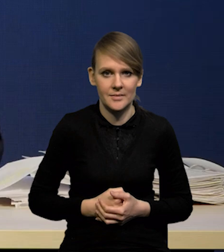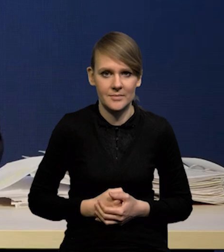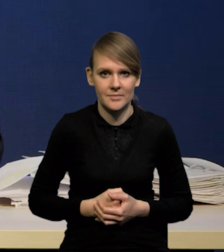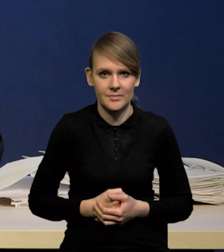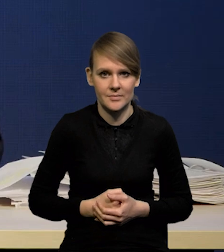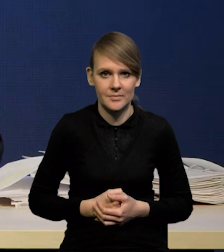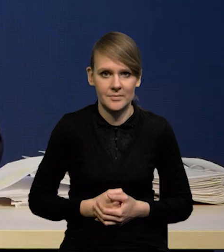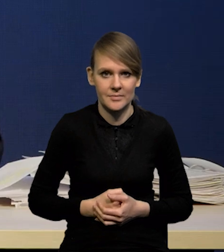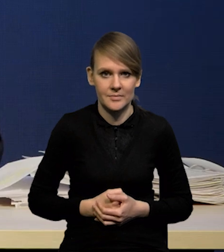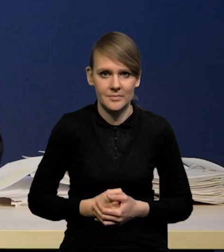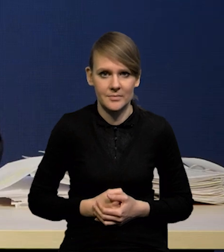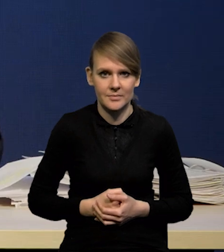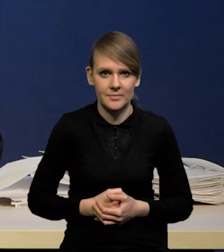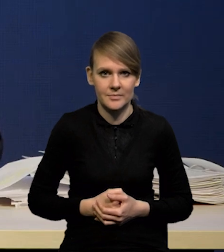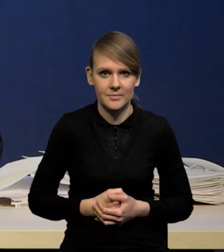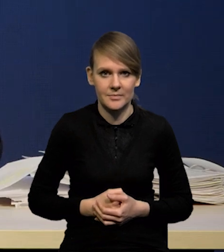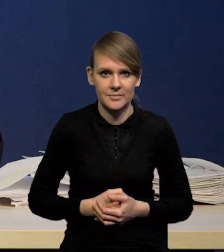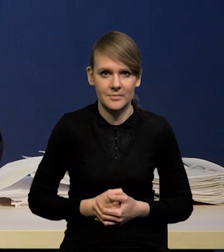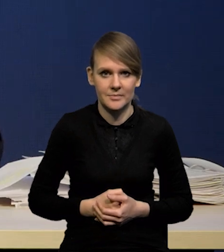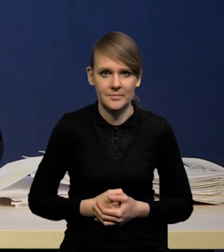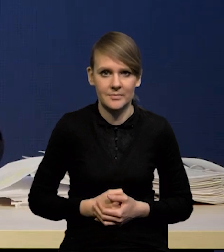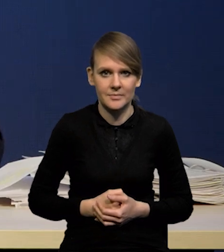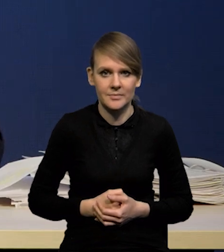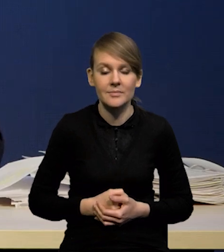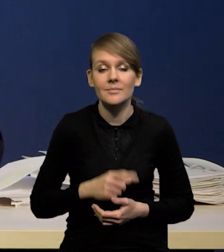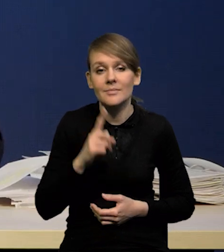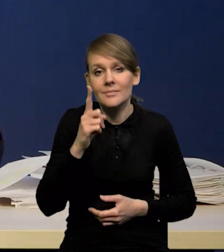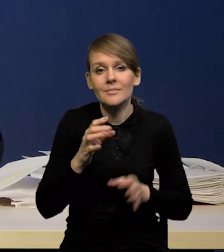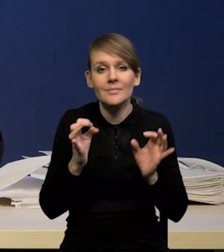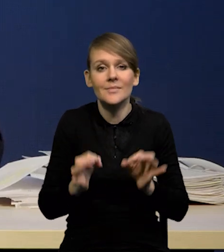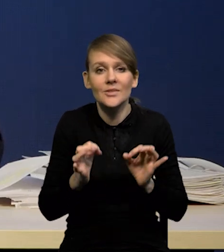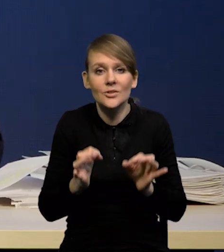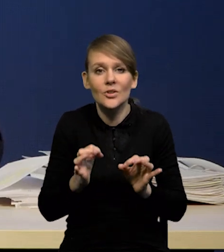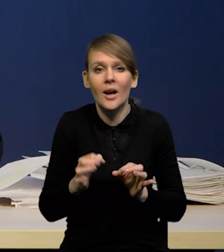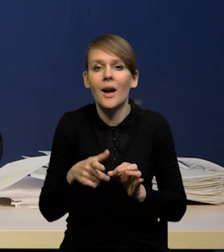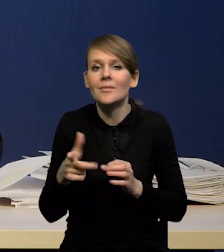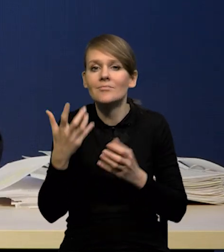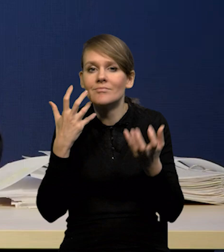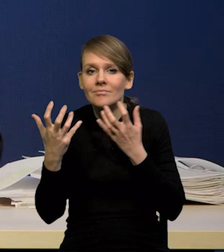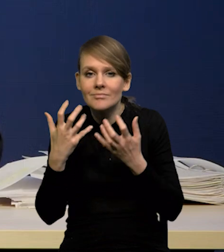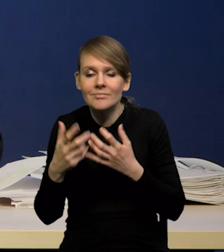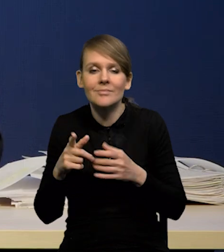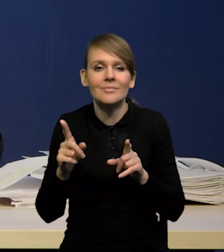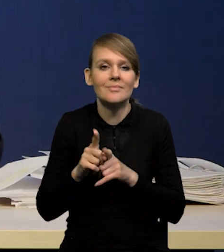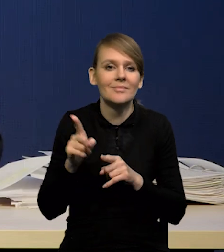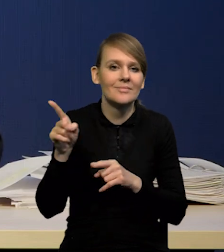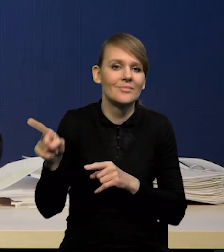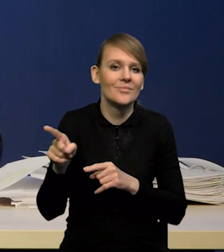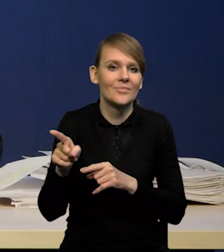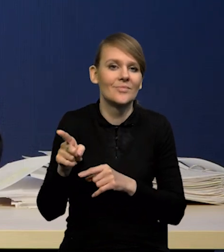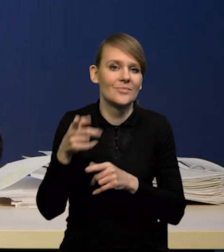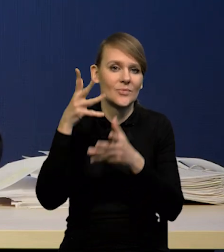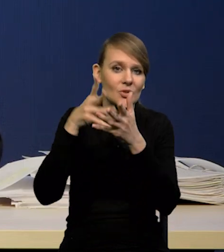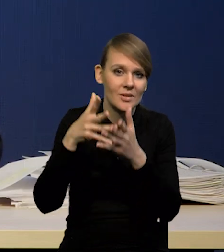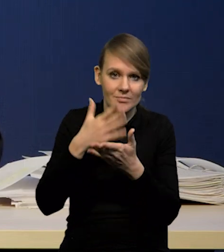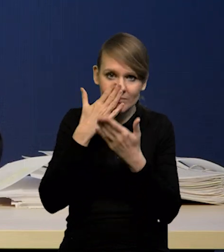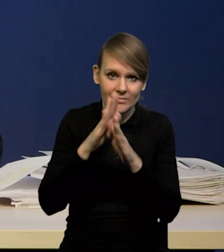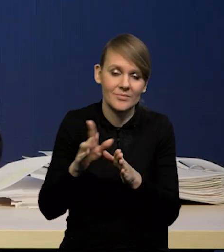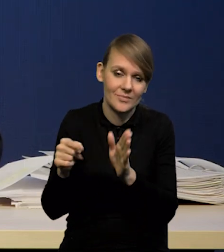ale korzystając z tego, co wiemy na dzisiaj z tej projekcji, którą żeśmy przygotowali, to właśnie tak by to wyglądało.